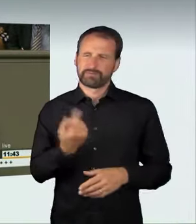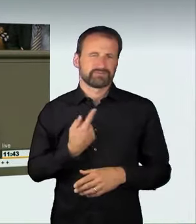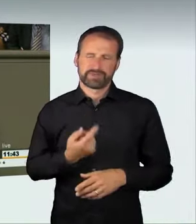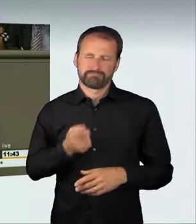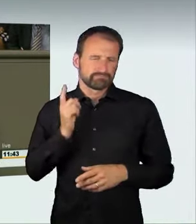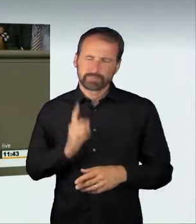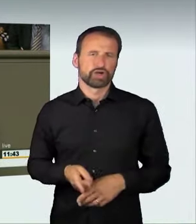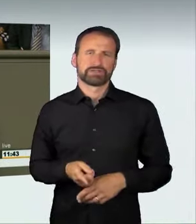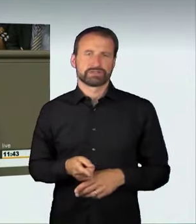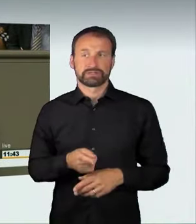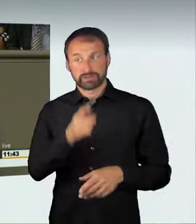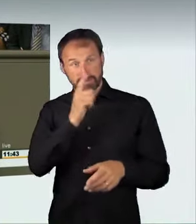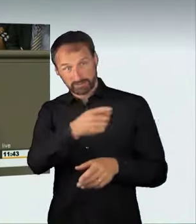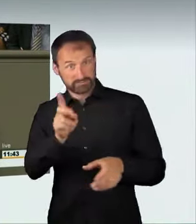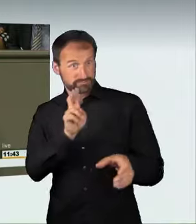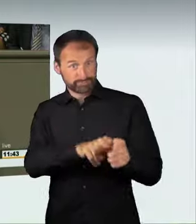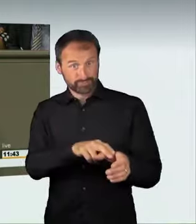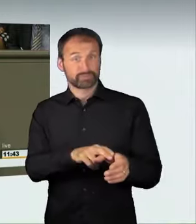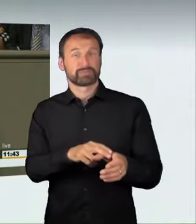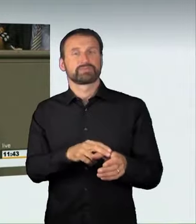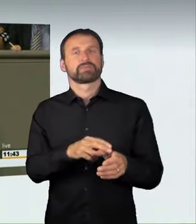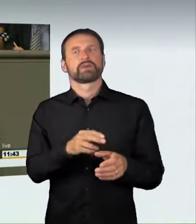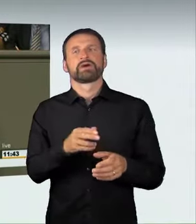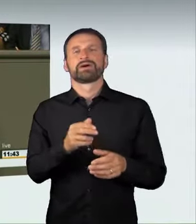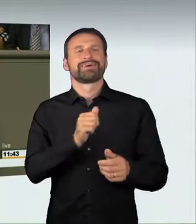aus dem Ordnungswidrigkeitsrecht herauszulösen